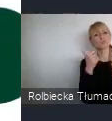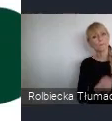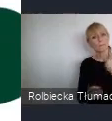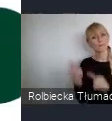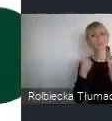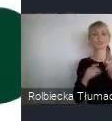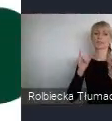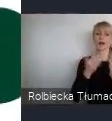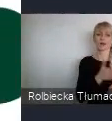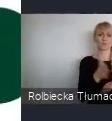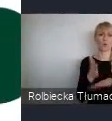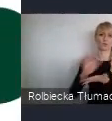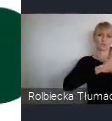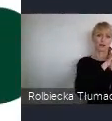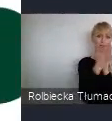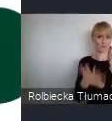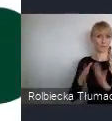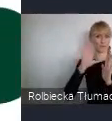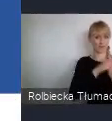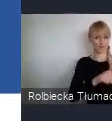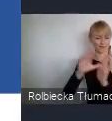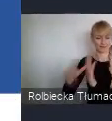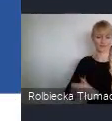transformacji miast.